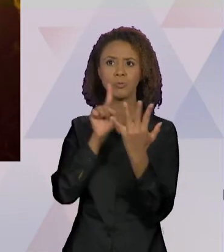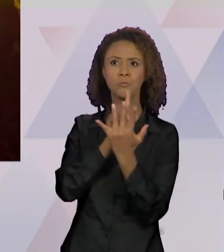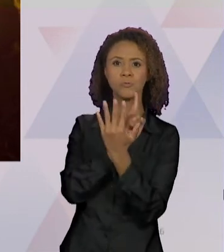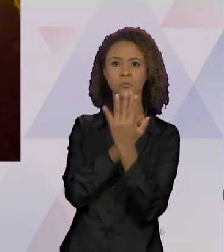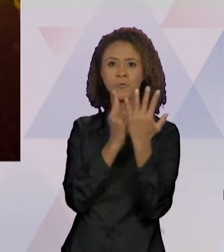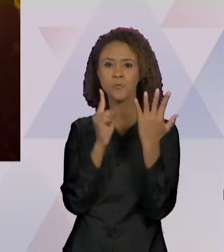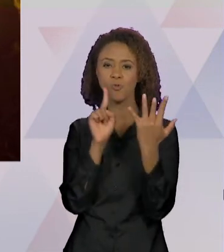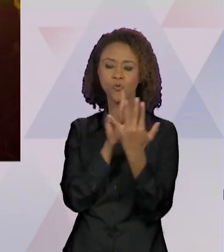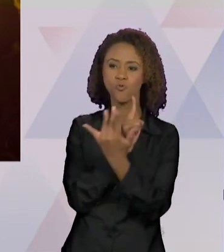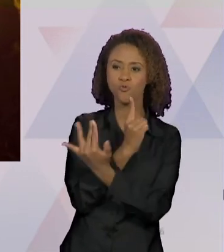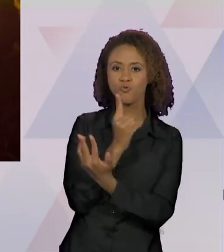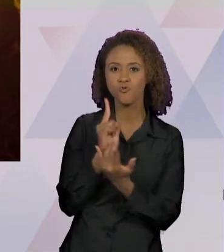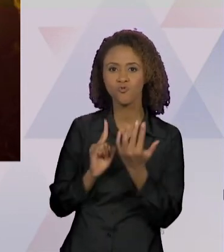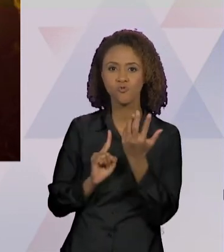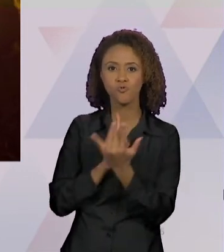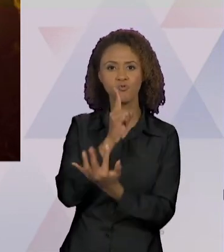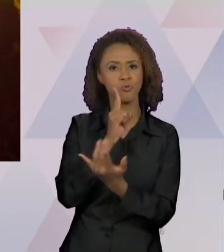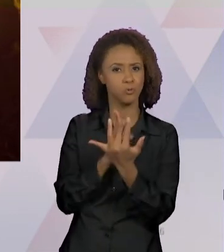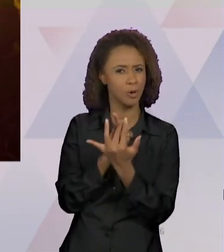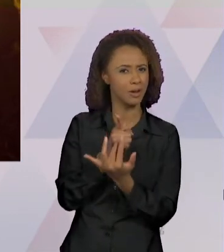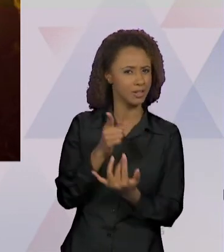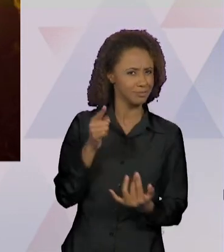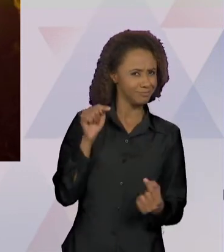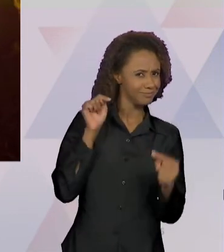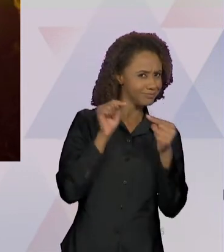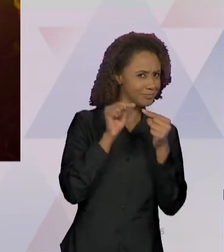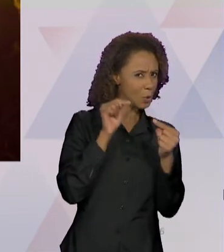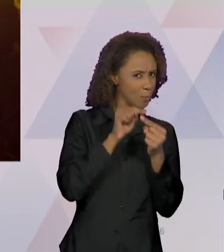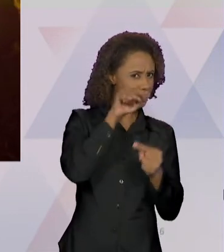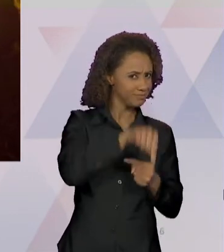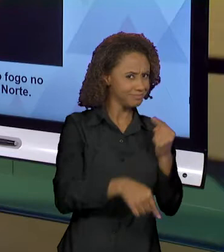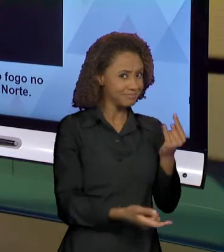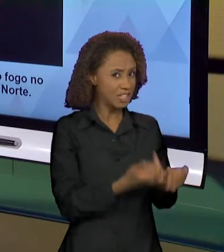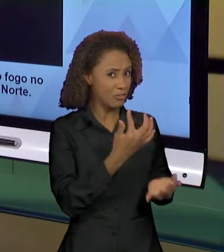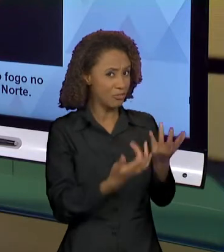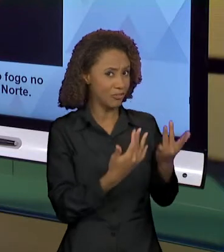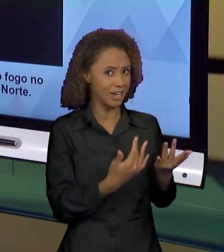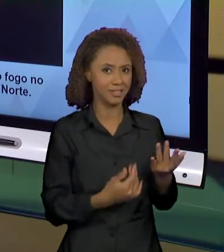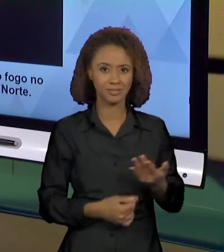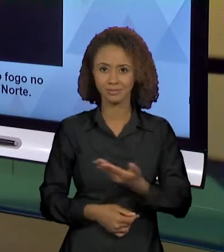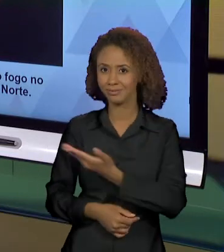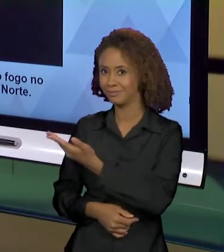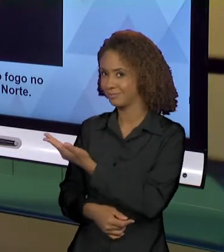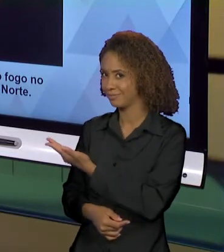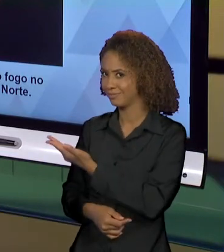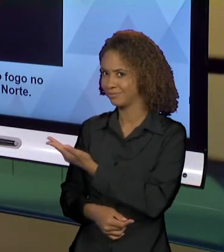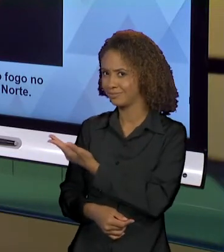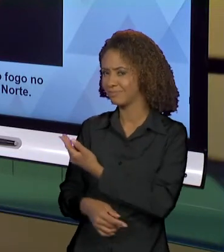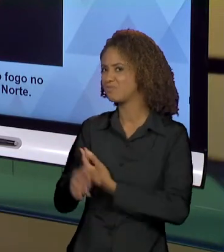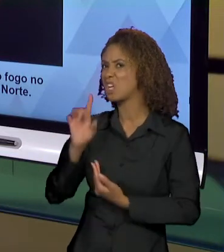EFEITO DE INFERNO. ISSO AQUI ACHO QUE NÃO PODE SER DISCURSIVIZADO COMO UMA SIMPLES QUEIMADA, MAS